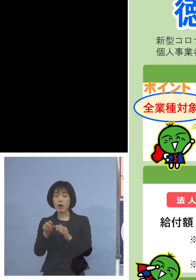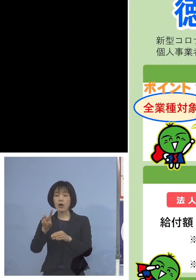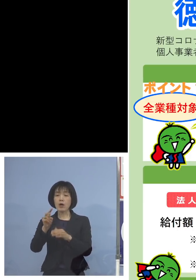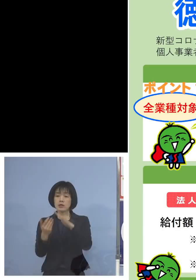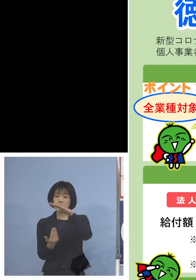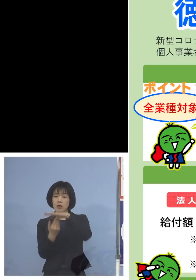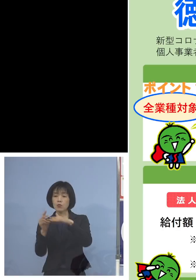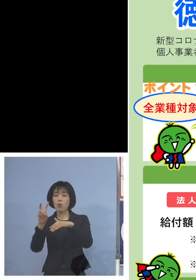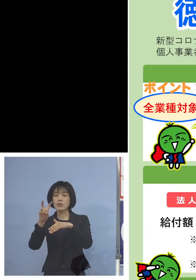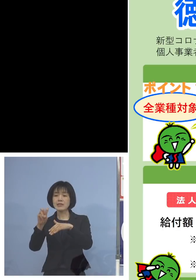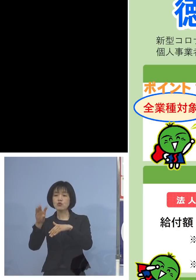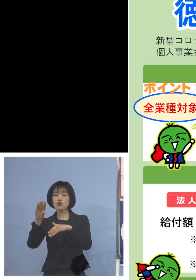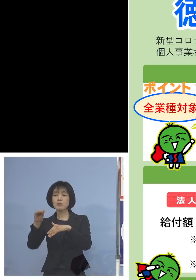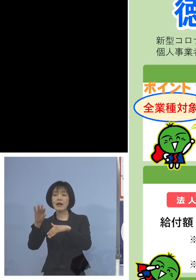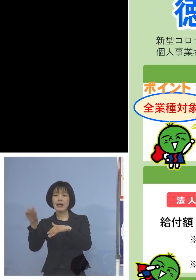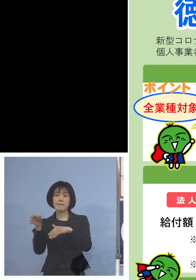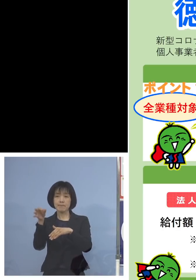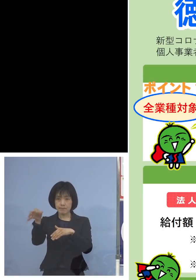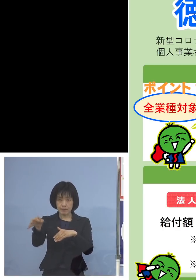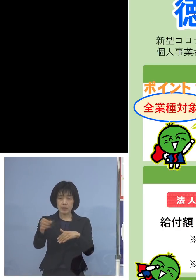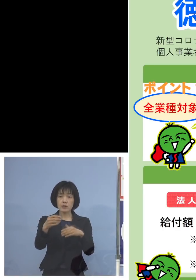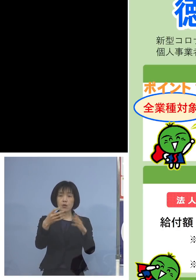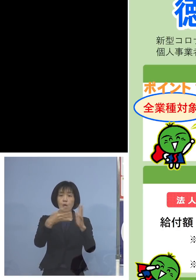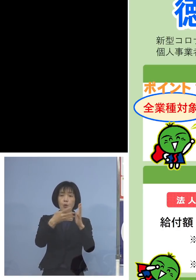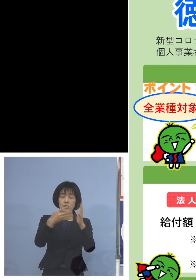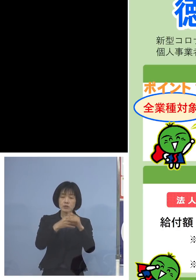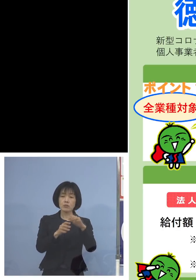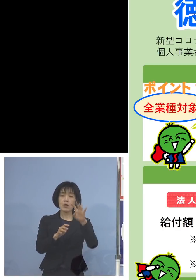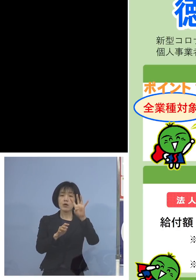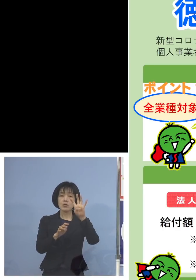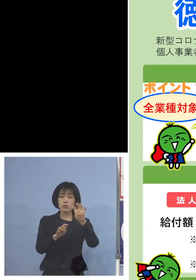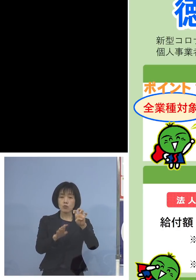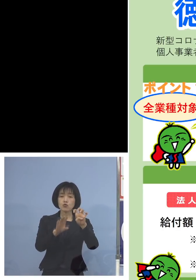また法人としては40万円を限度と させていただきます